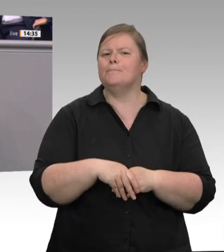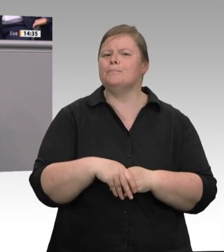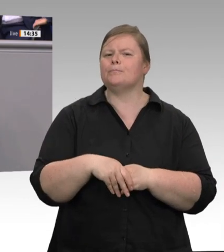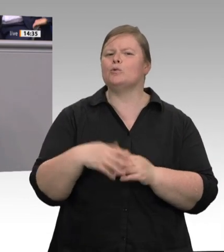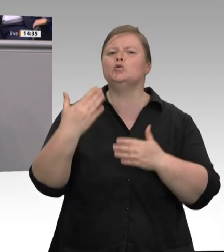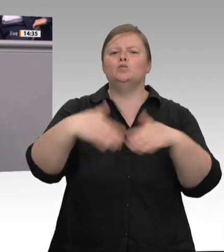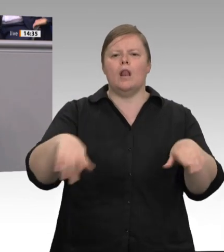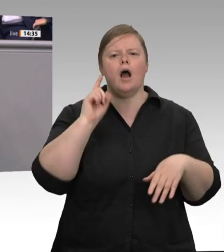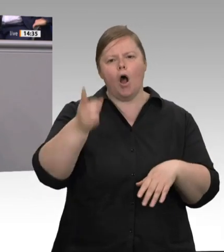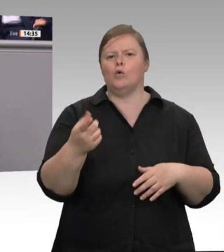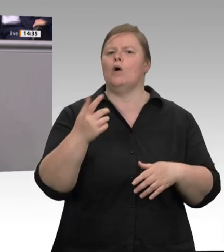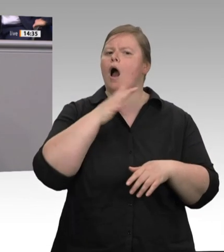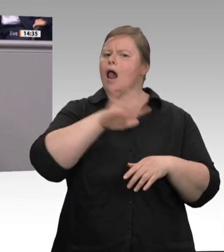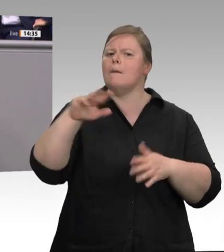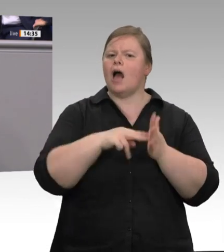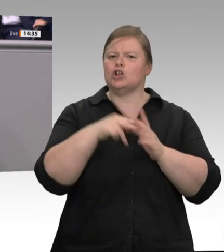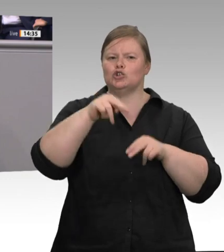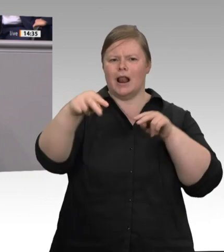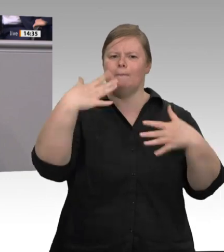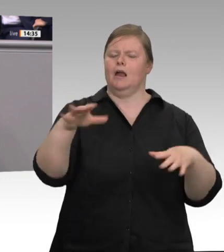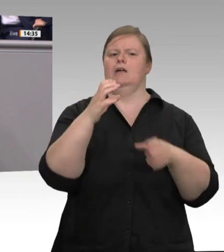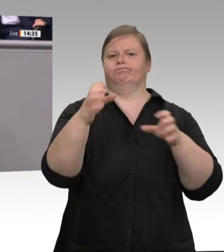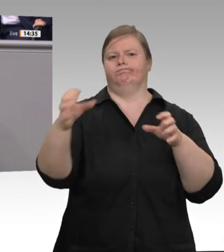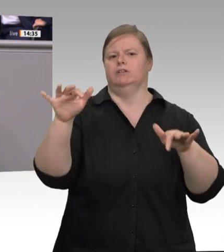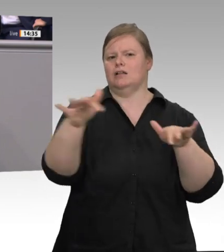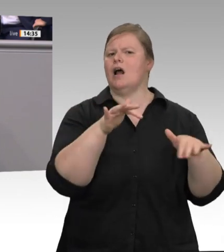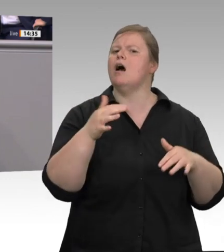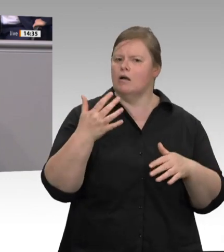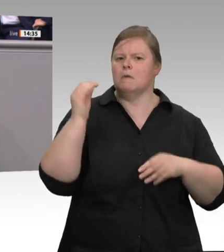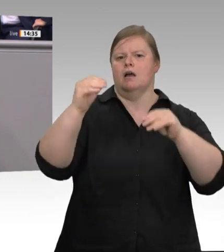noch transportiert werden und dass sie auf dem Weg schon mal verloren gehen. Da muss